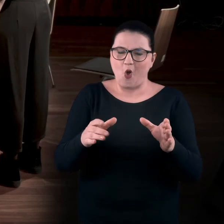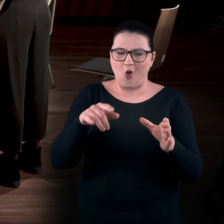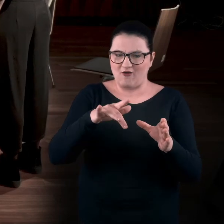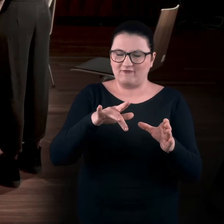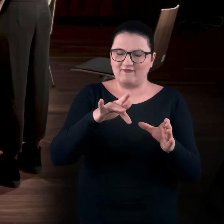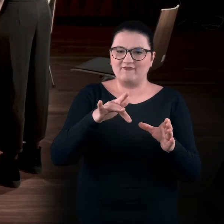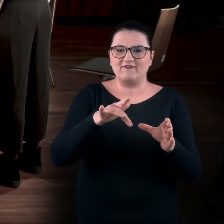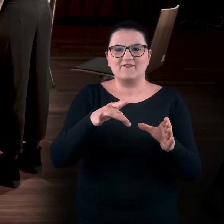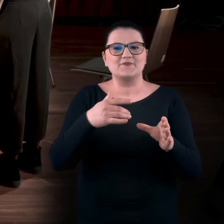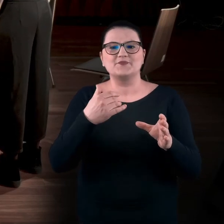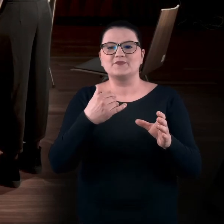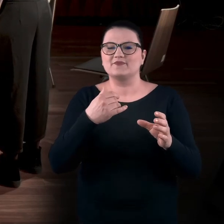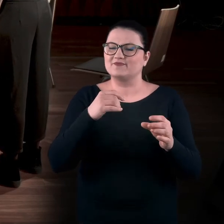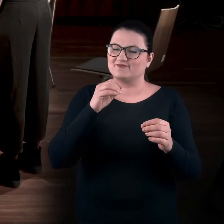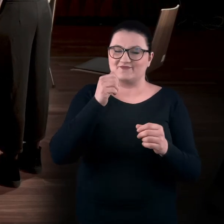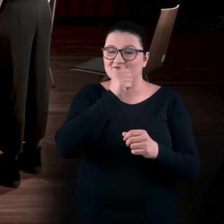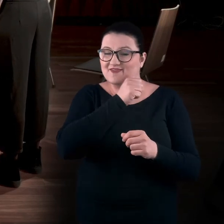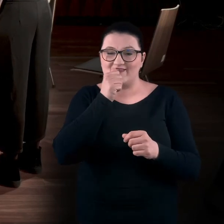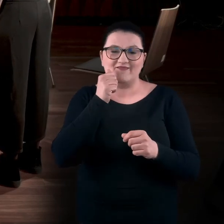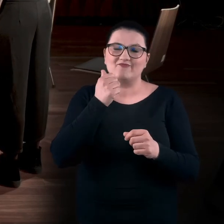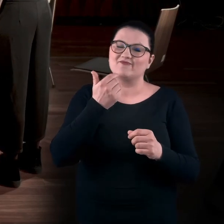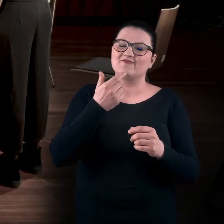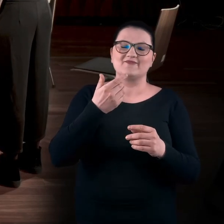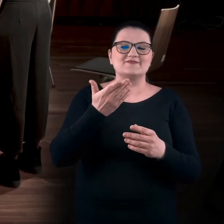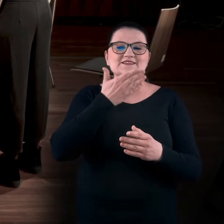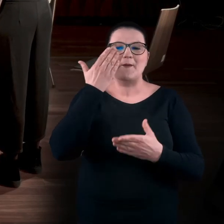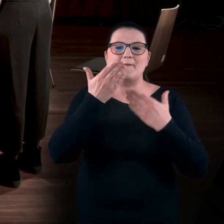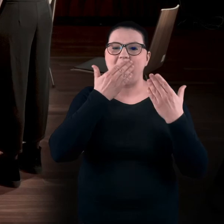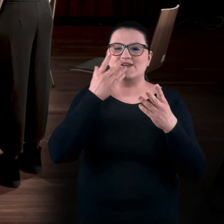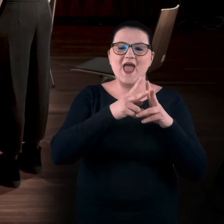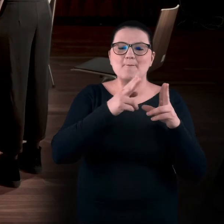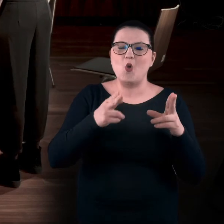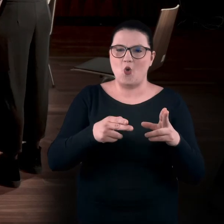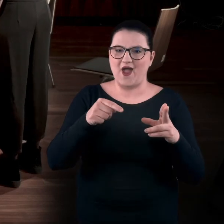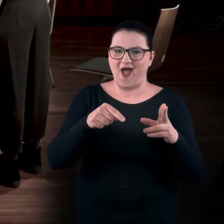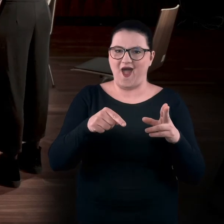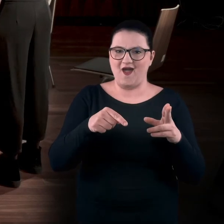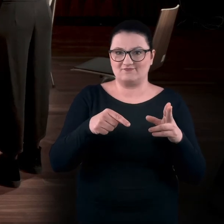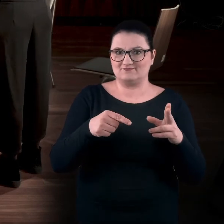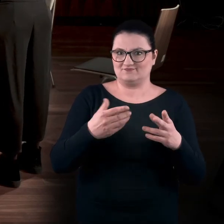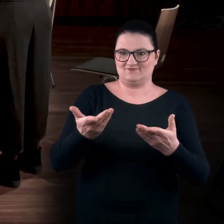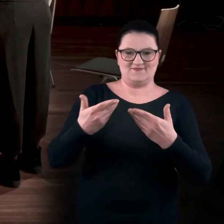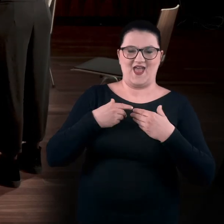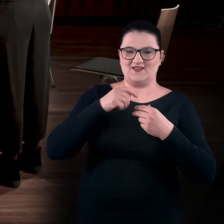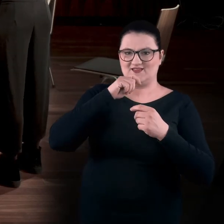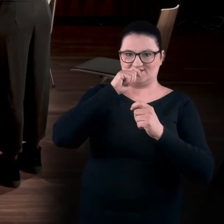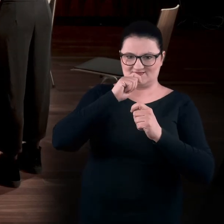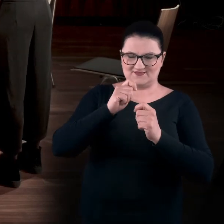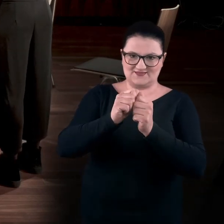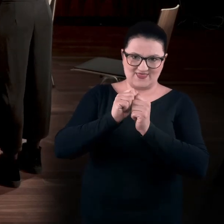w którym są zaklęte zapachy epoki. Dostajesz takie zadania - "Co to jest za zapach?".